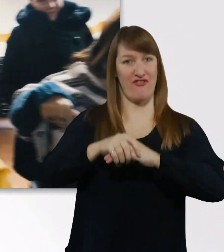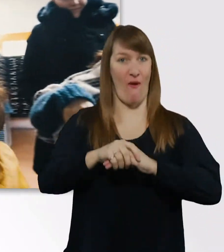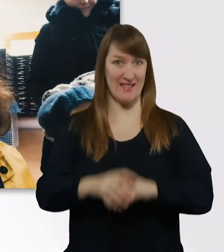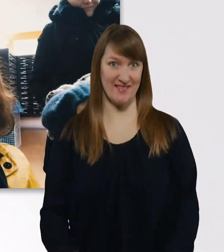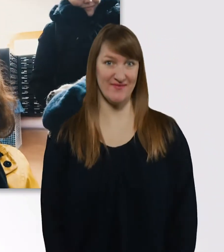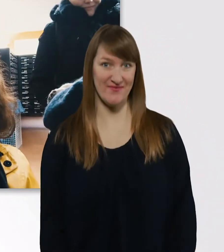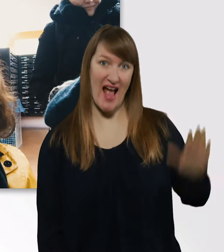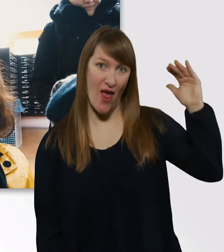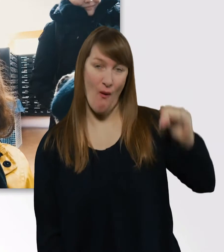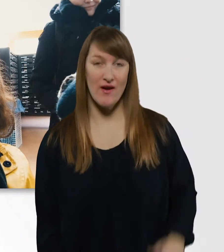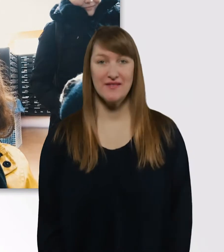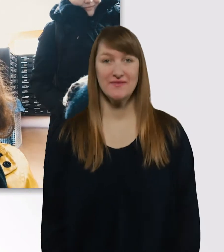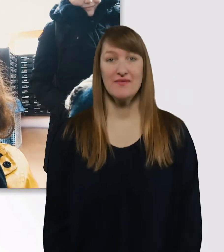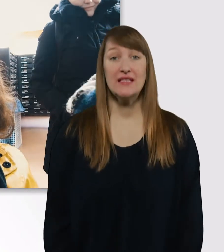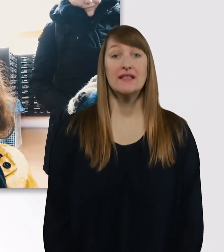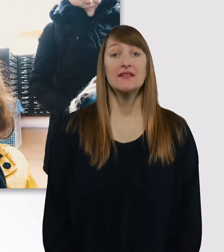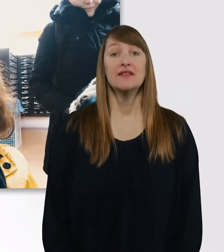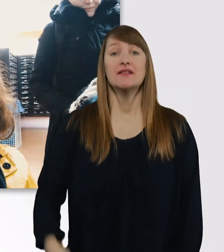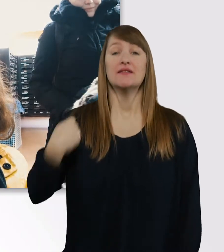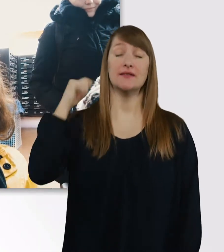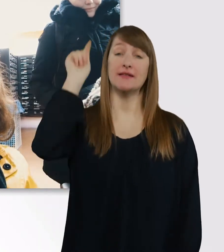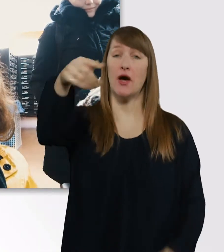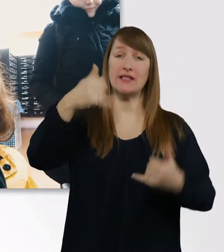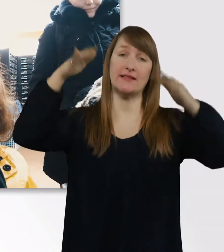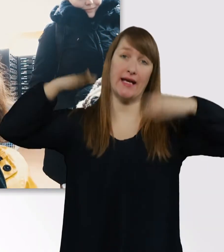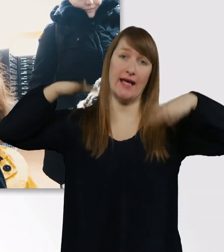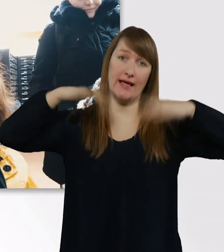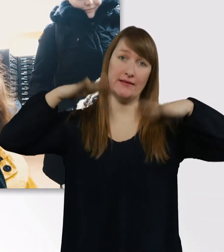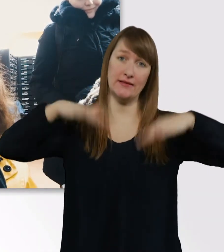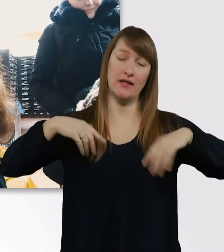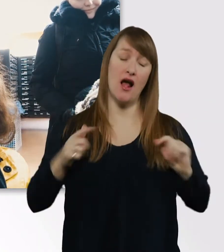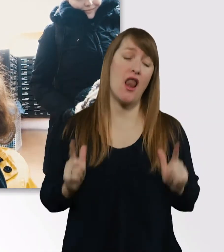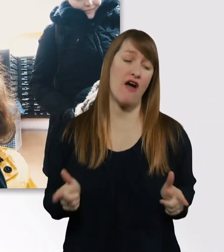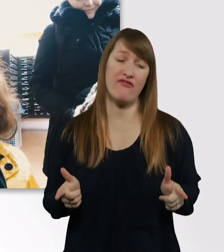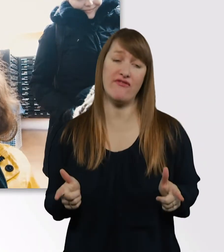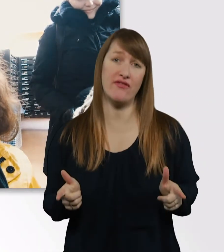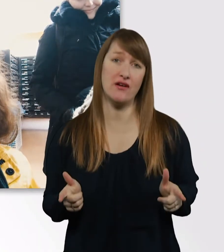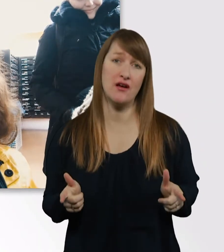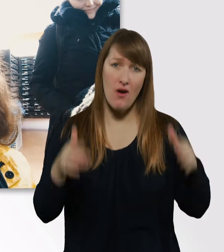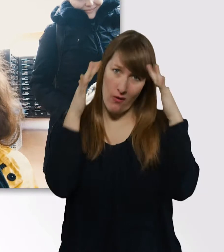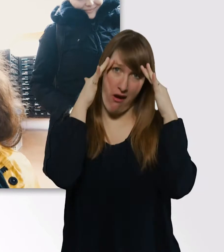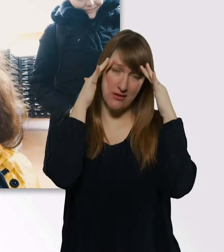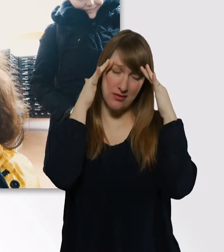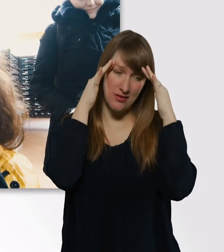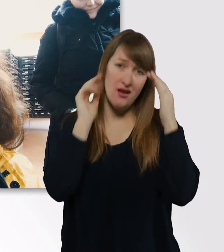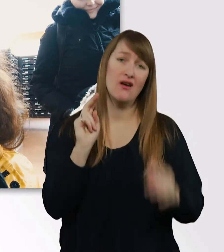Draußen regnet es, wir haben keine Lust und oh Gott, Uni halt. Wir nehmen euch jetzt mal mit.